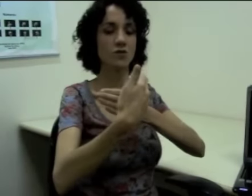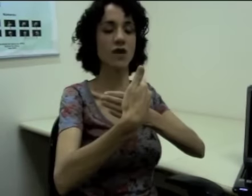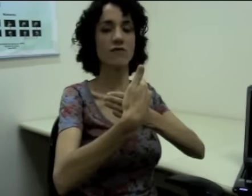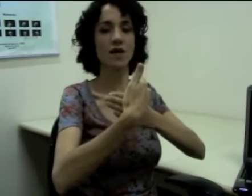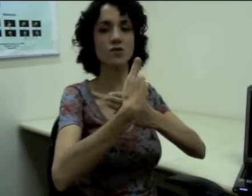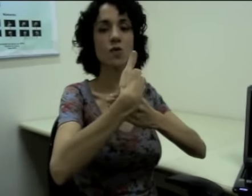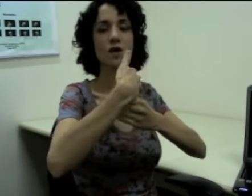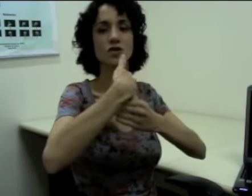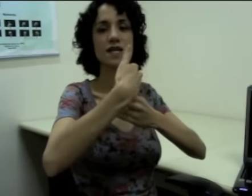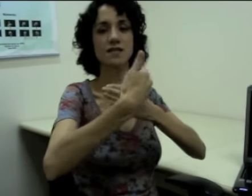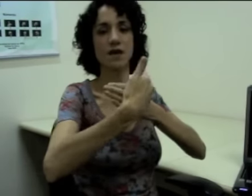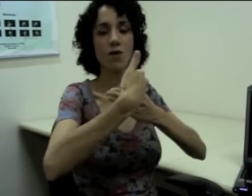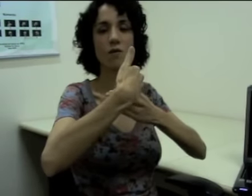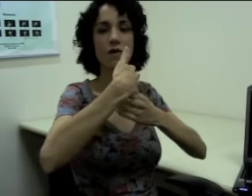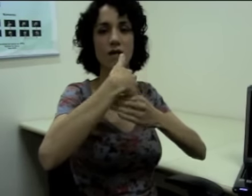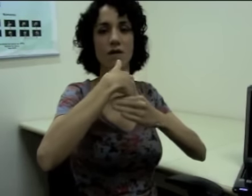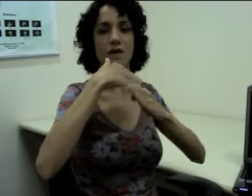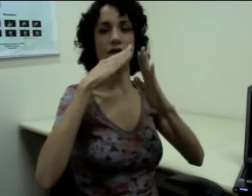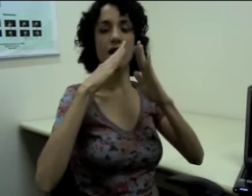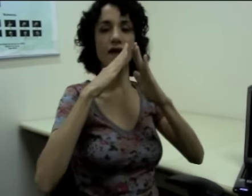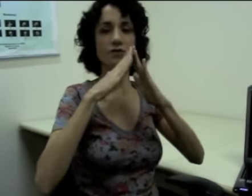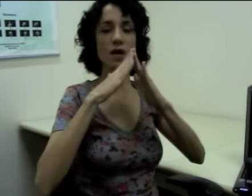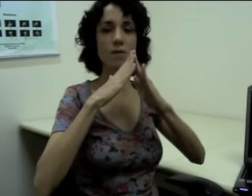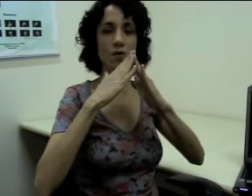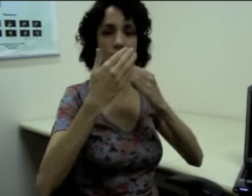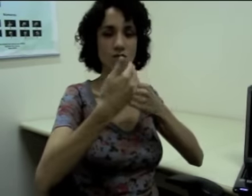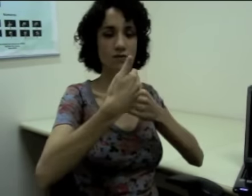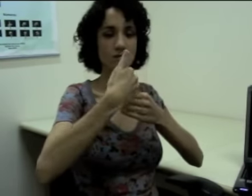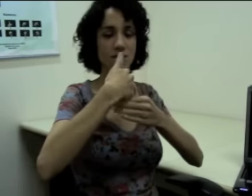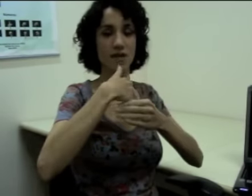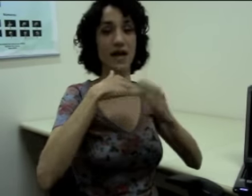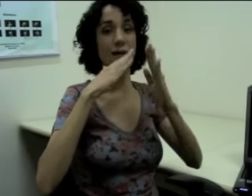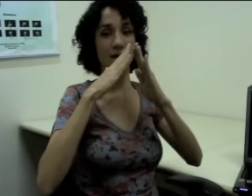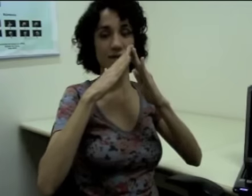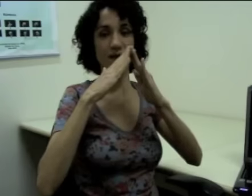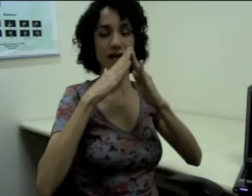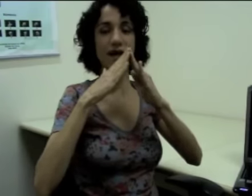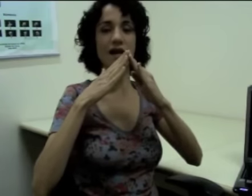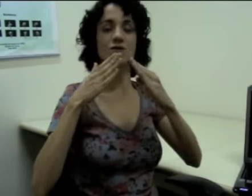eu já faço com a direção e aí eu já mostro que é a minha casa. (sinalização)